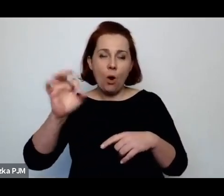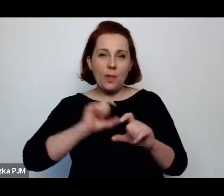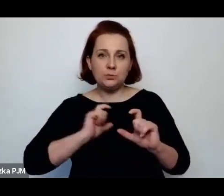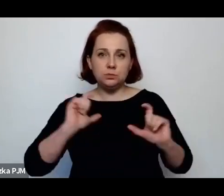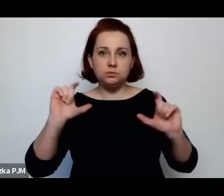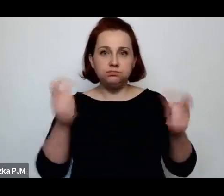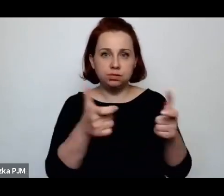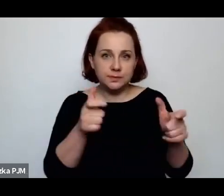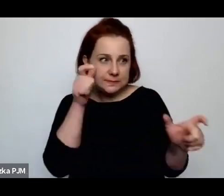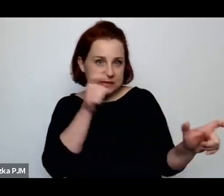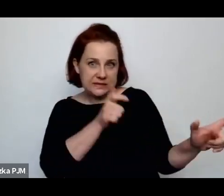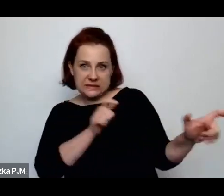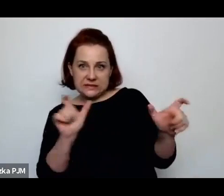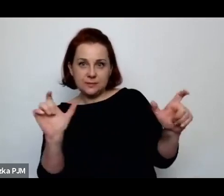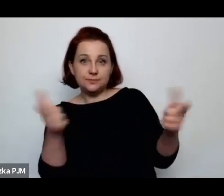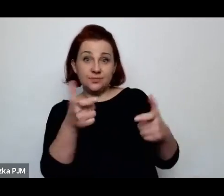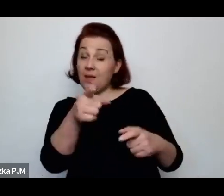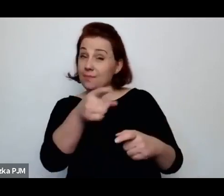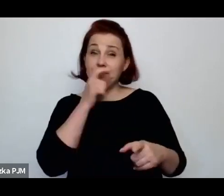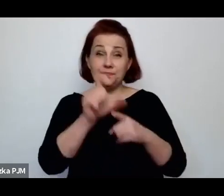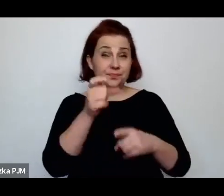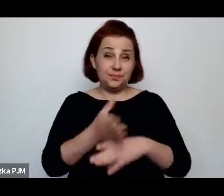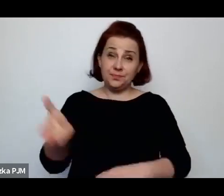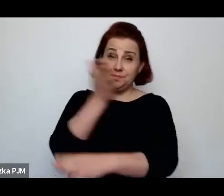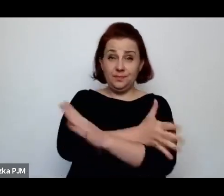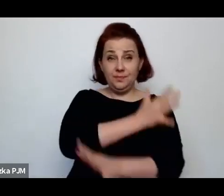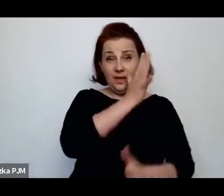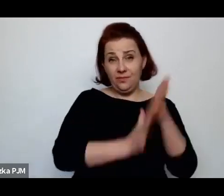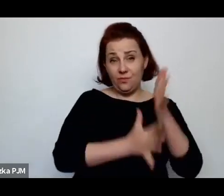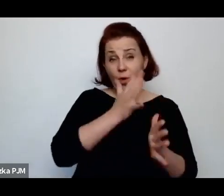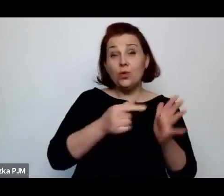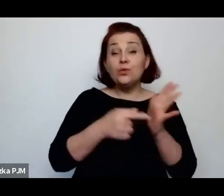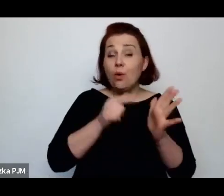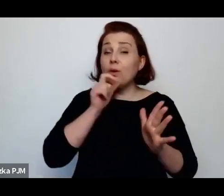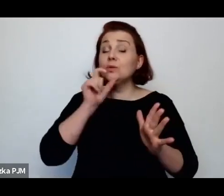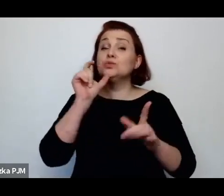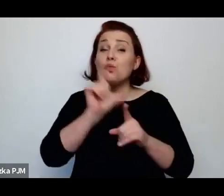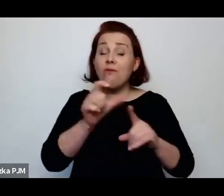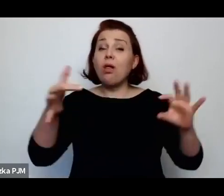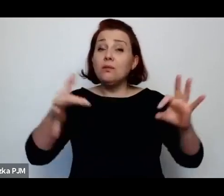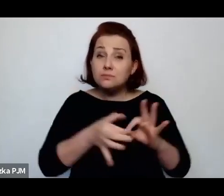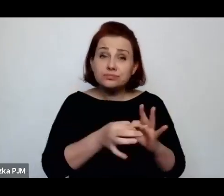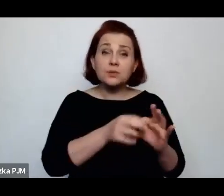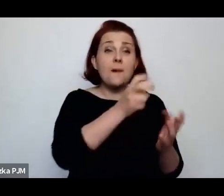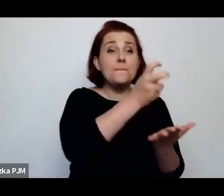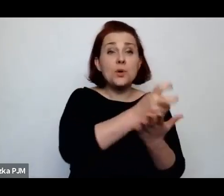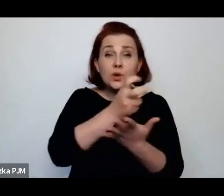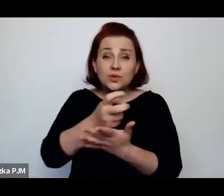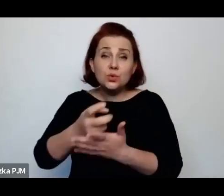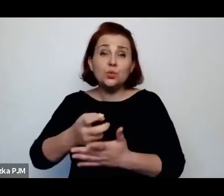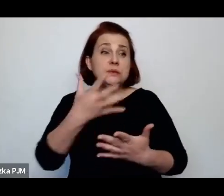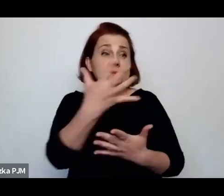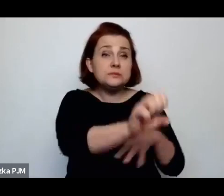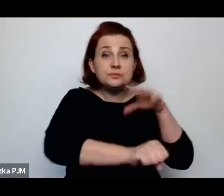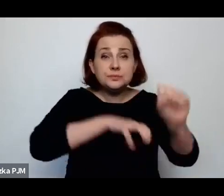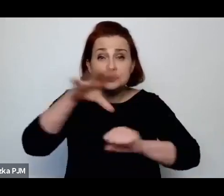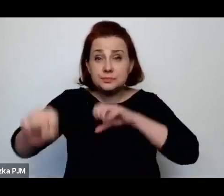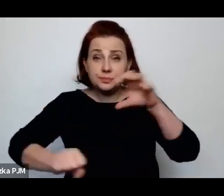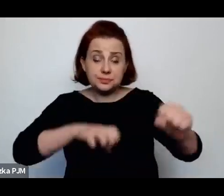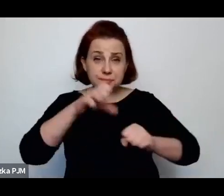natomiast to jest przedwojenne słowo i dotyczyło tego zamykania ulic po to, żeby wyłapać prostytutki.